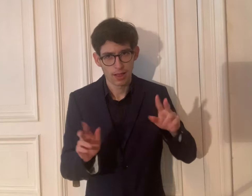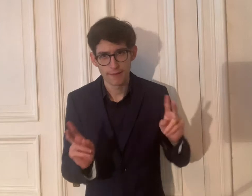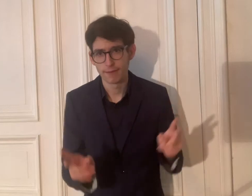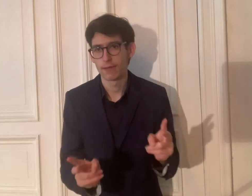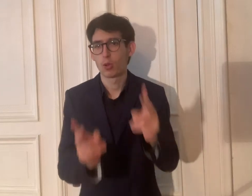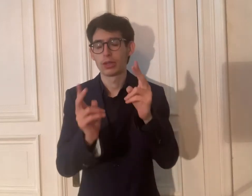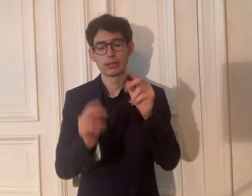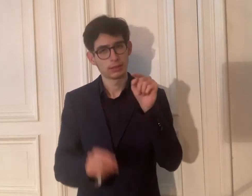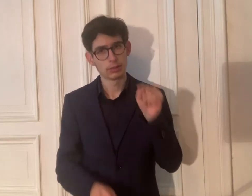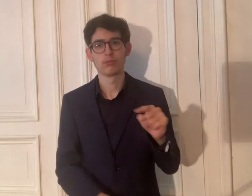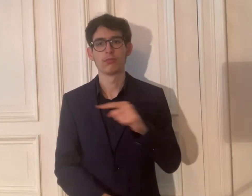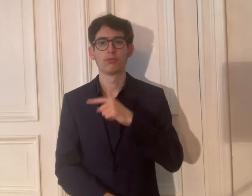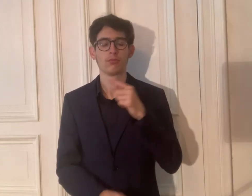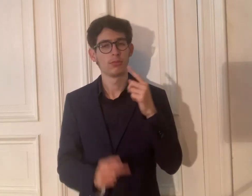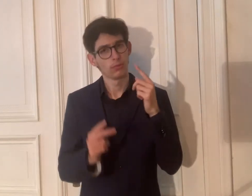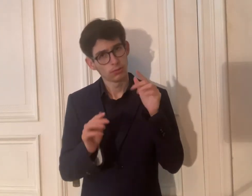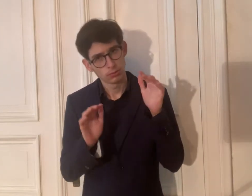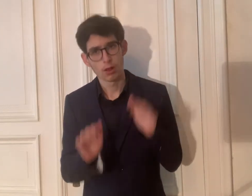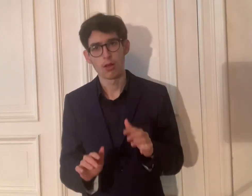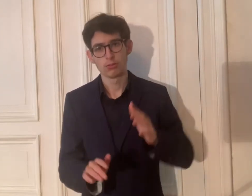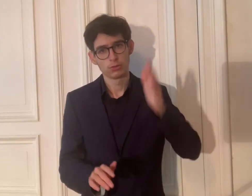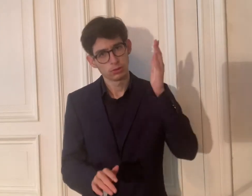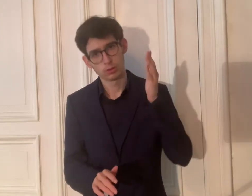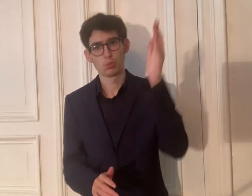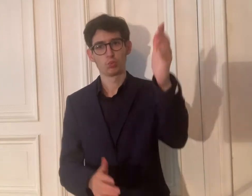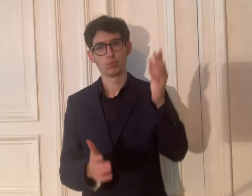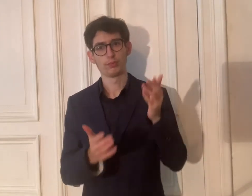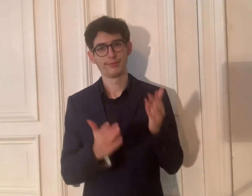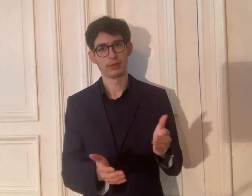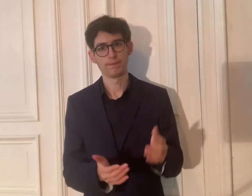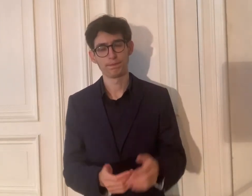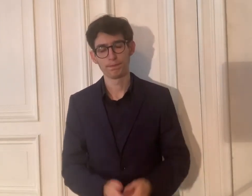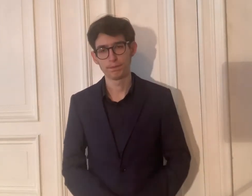Diese werden gefördert. Das hat Zukunft.